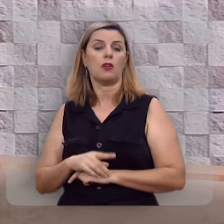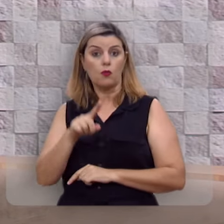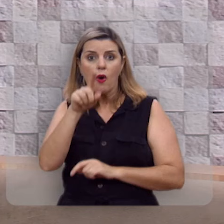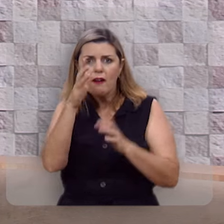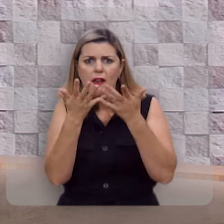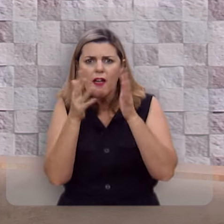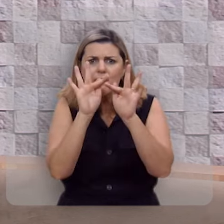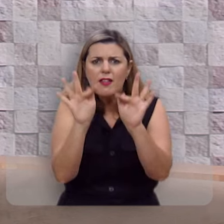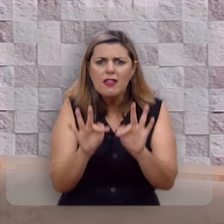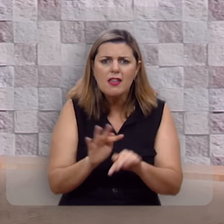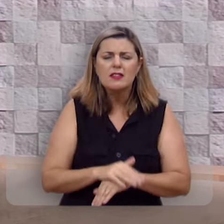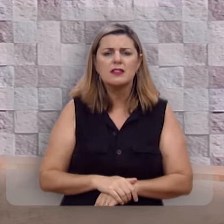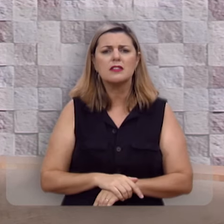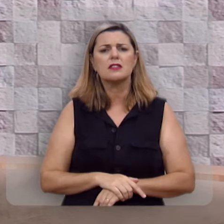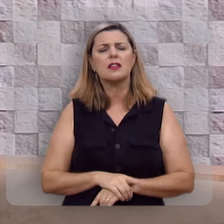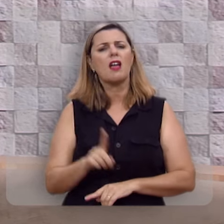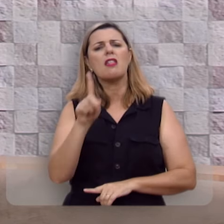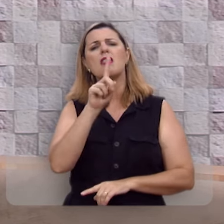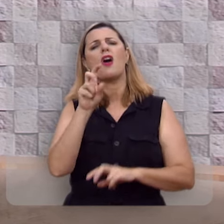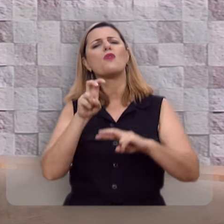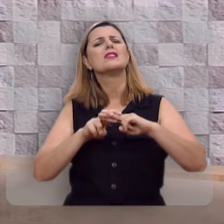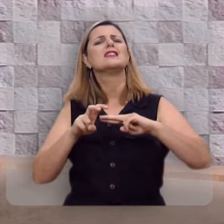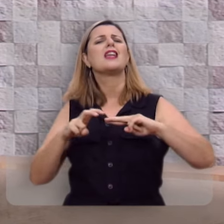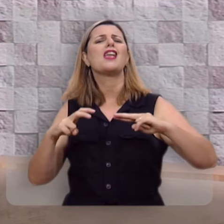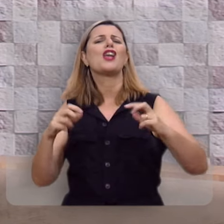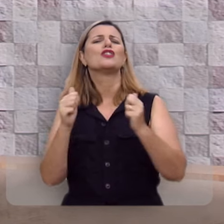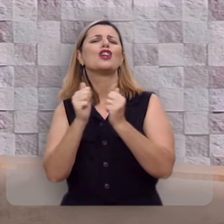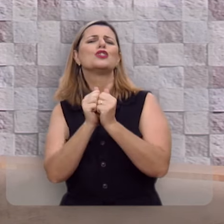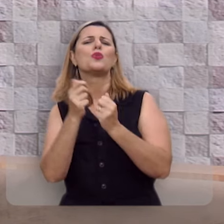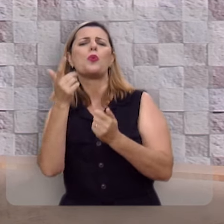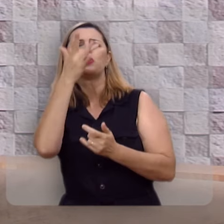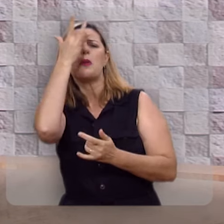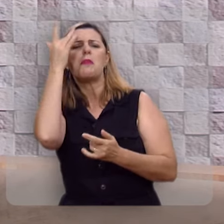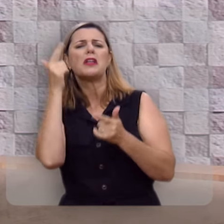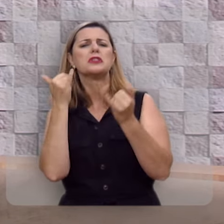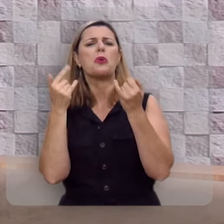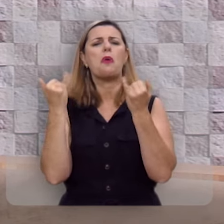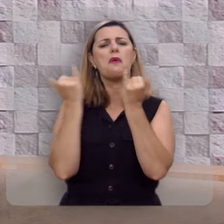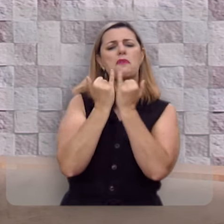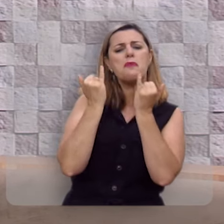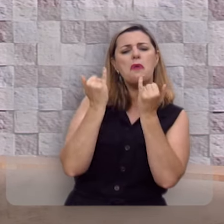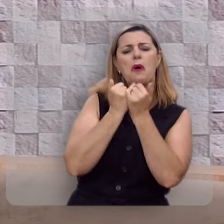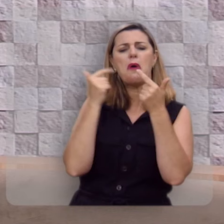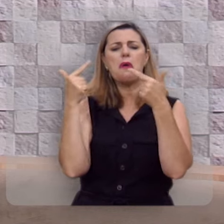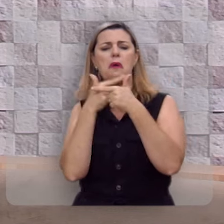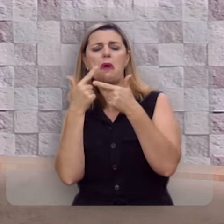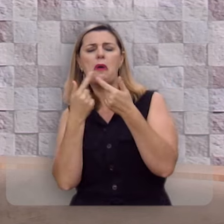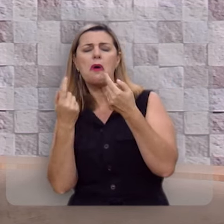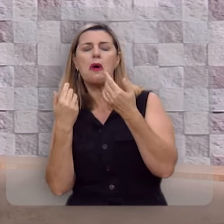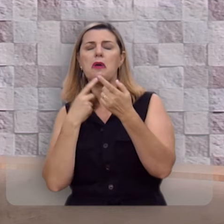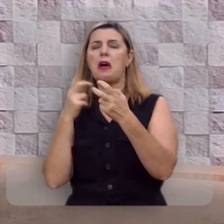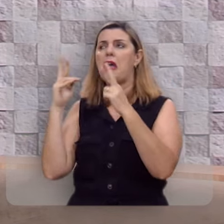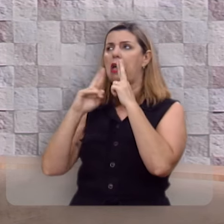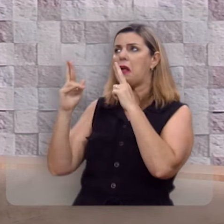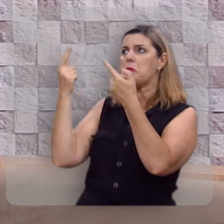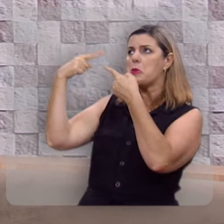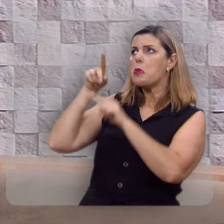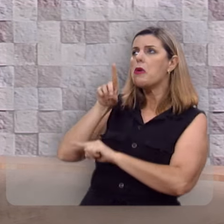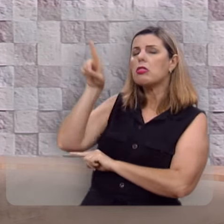Você quer ser feliz? Não se assente na roda dos escarnecedores, eles blasfemam de Deus.